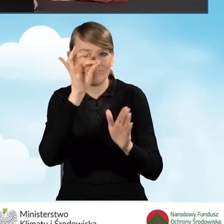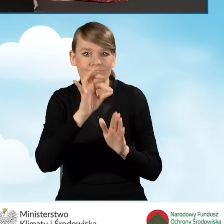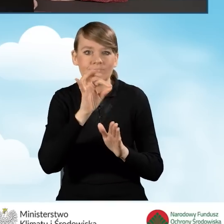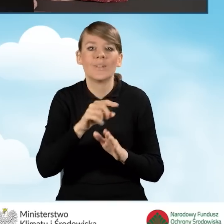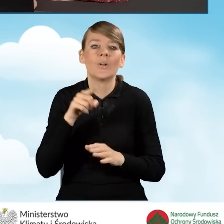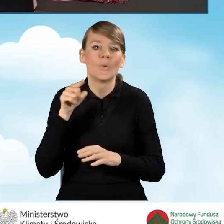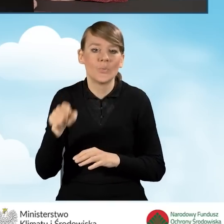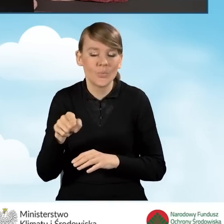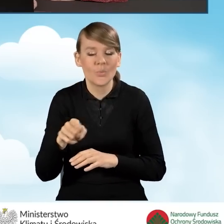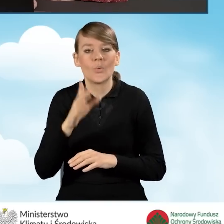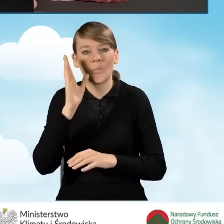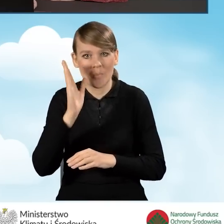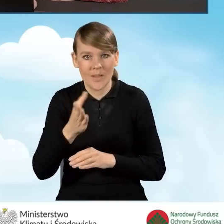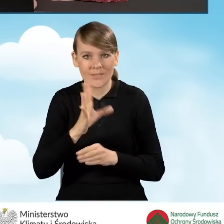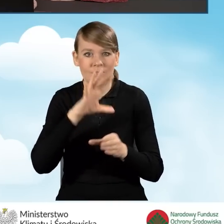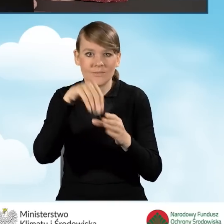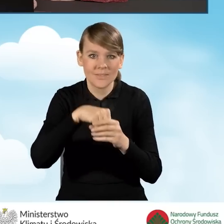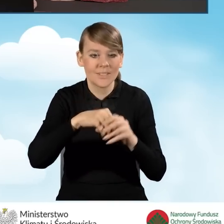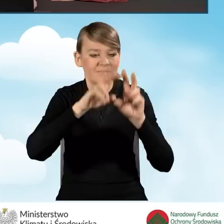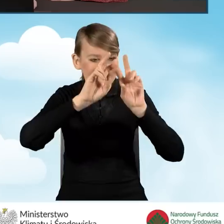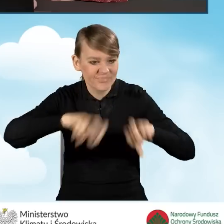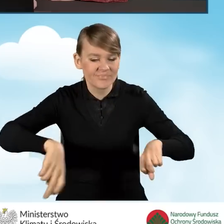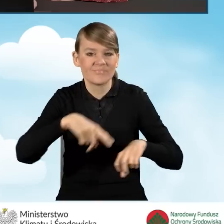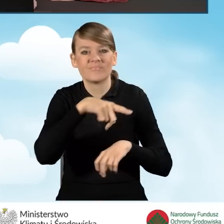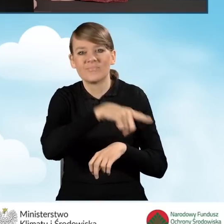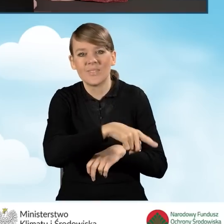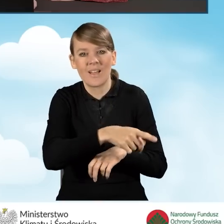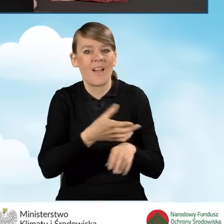że przedsięwzięcie będzie obejmowało demontaż nieefektywnego źródła ciepła